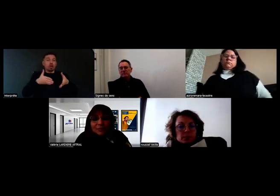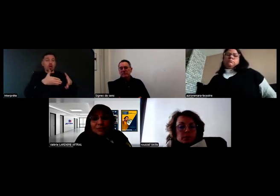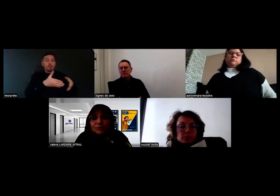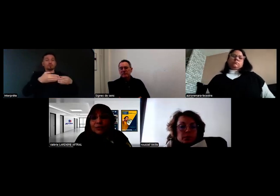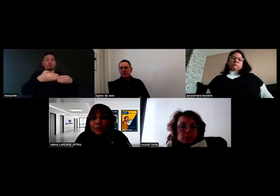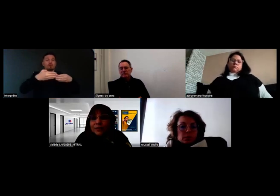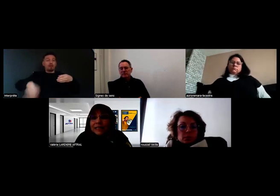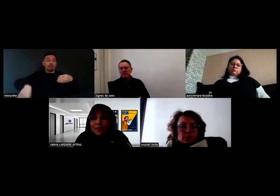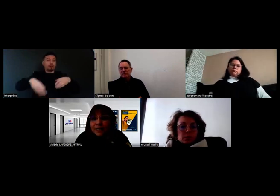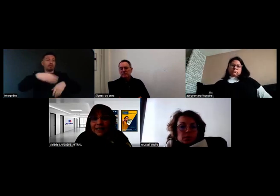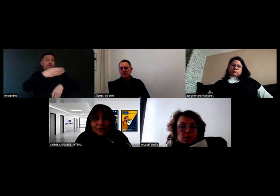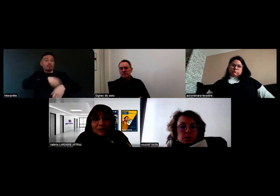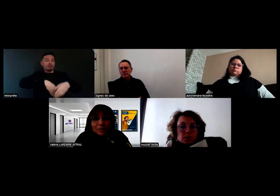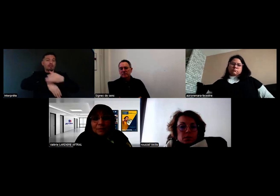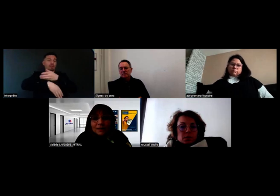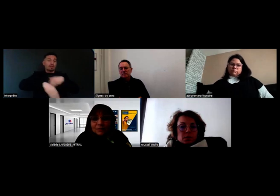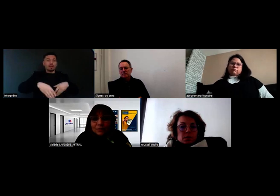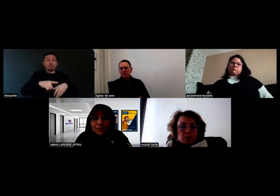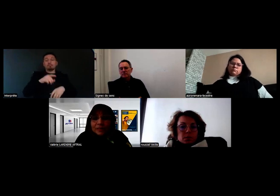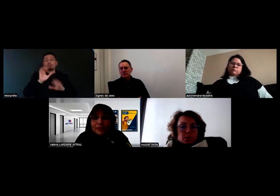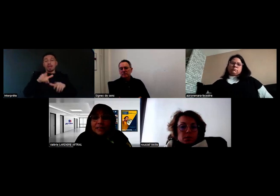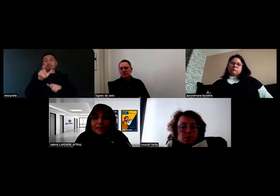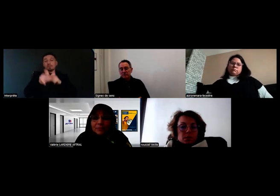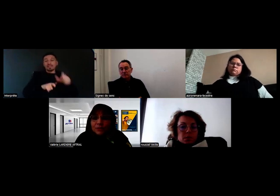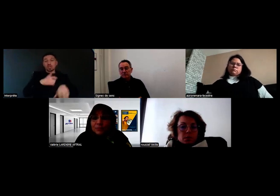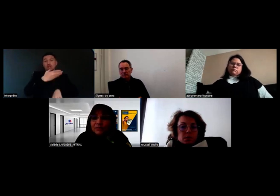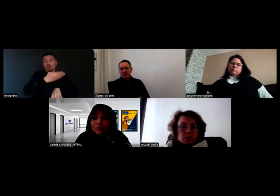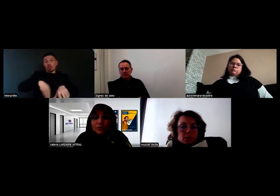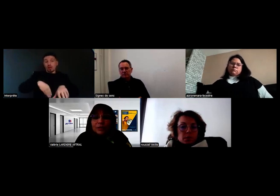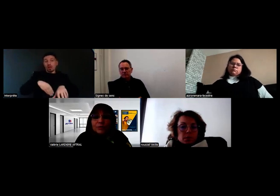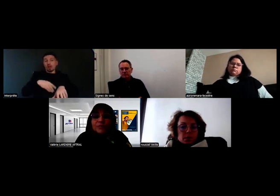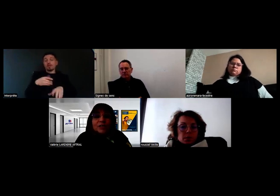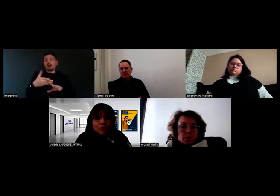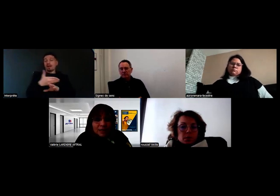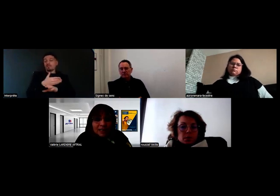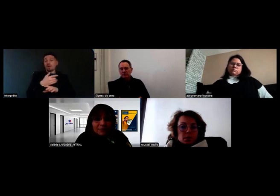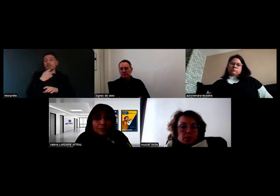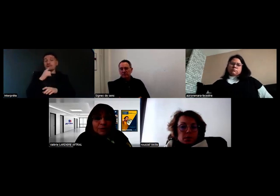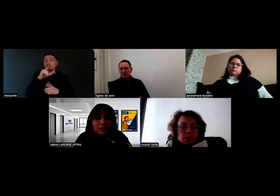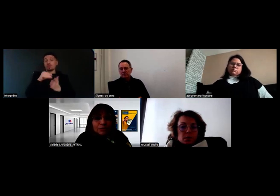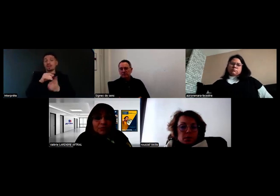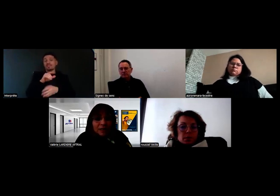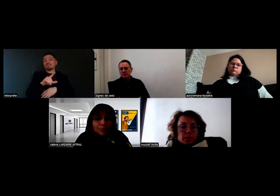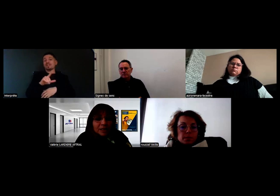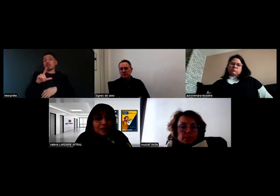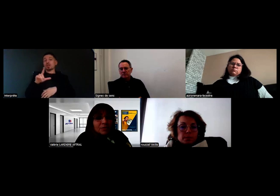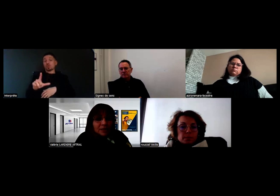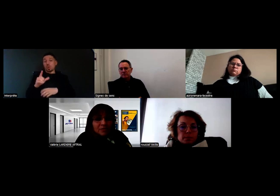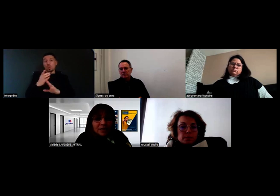Les monomanuels n'étaient pas en compatibilité avant mars 2022, ils le deviennent sous réserve qu'on puisse trouver les compensations